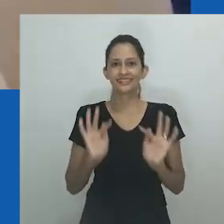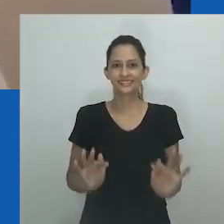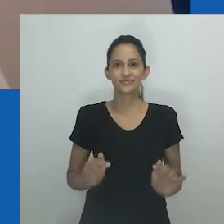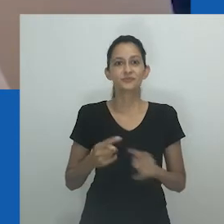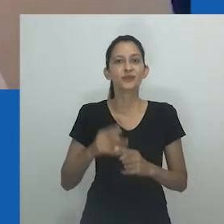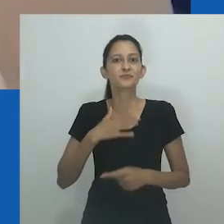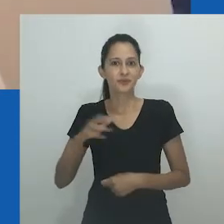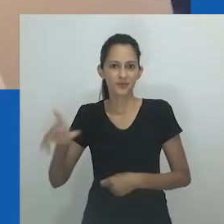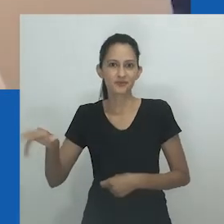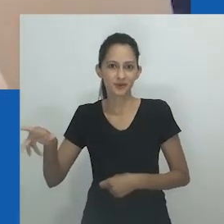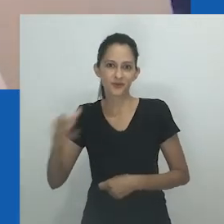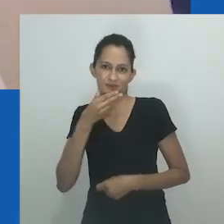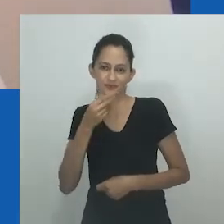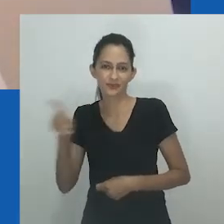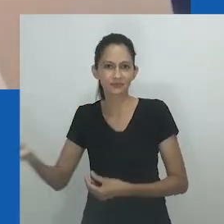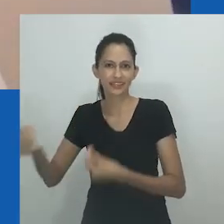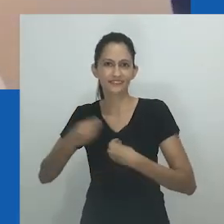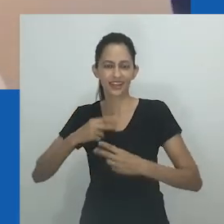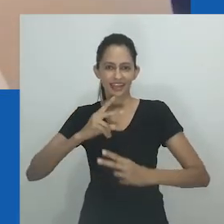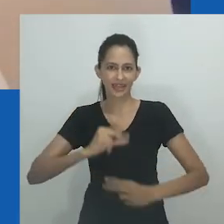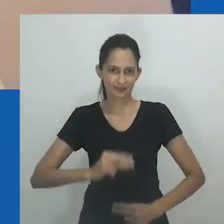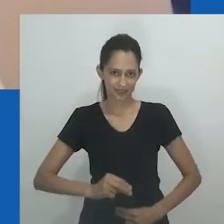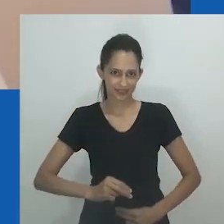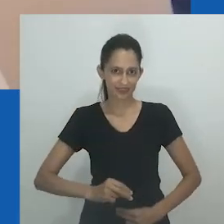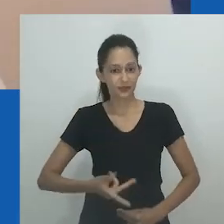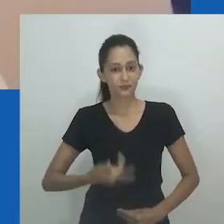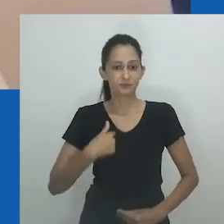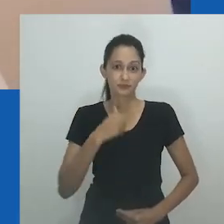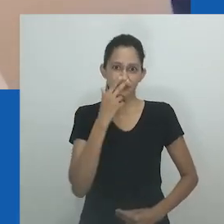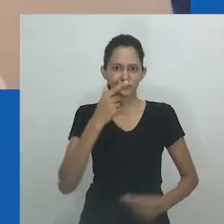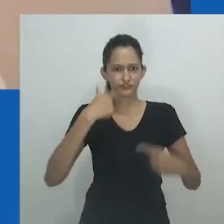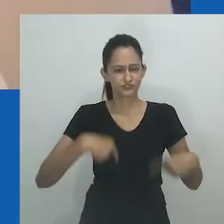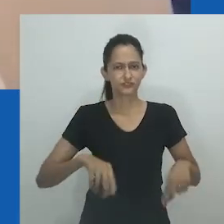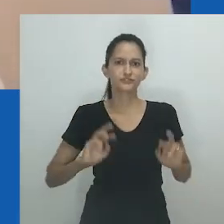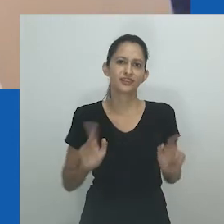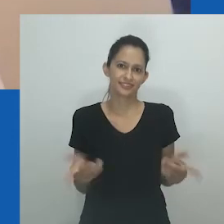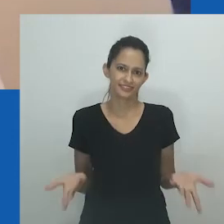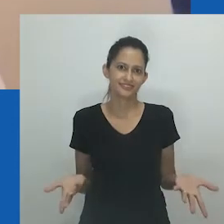“Eu ficava feliz porque meu irmão mais velho me dava suas camisas e então eu pareceria um unongayindoda”.